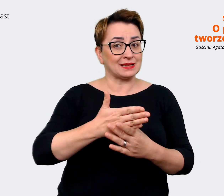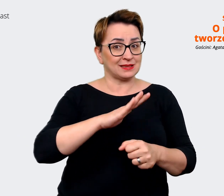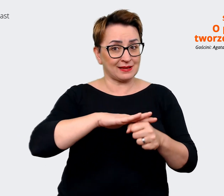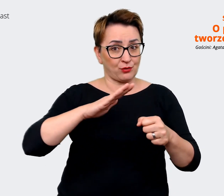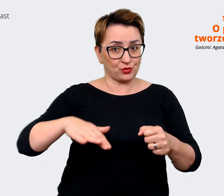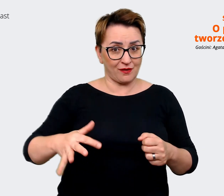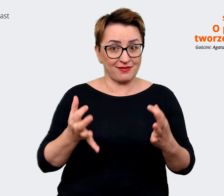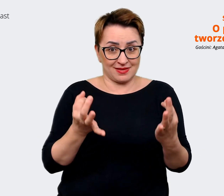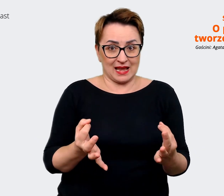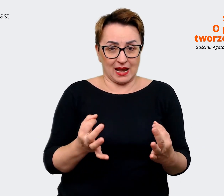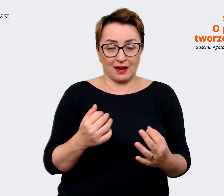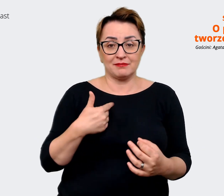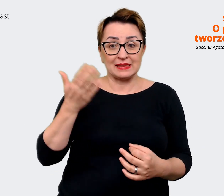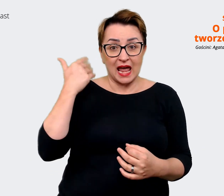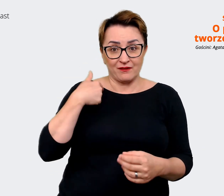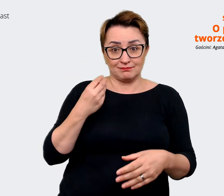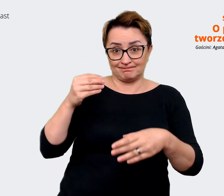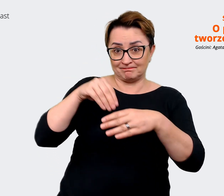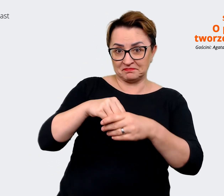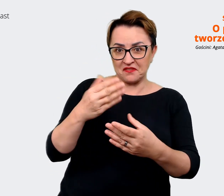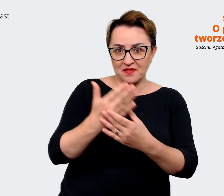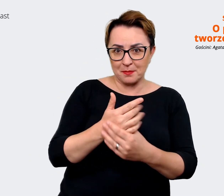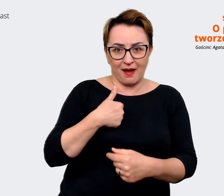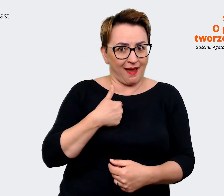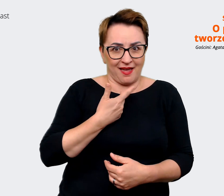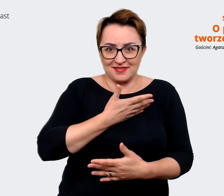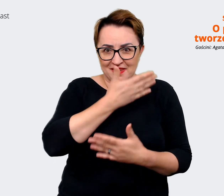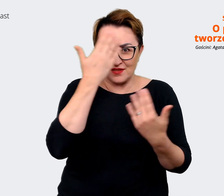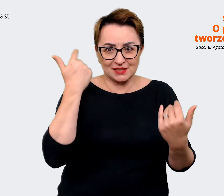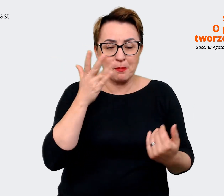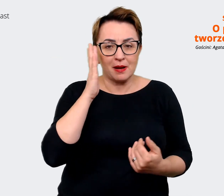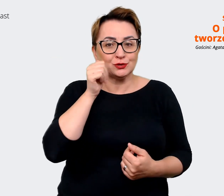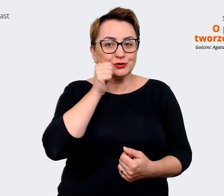nie spodziewałam się, że będę na co dzień pracować po angielsku, a właściwie tak jest w tej chwili,